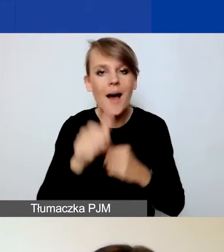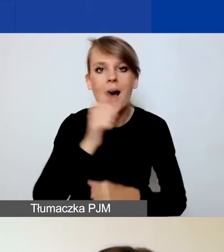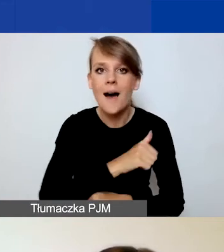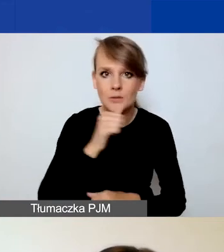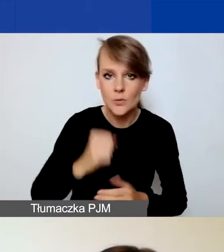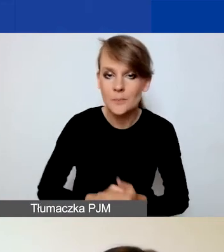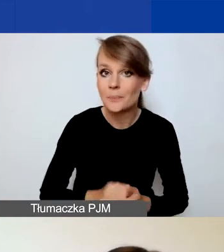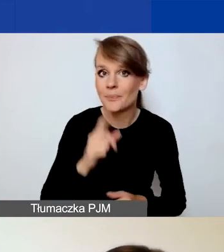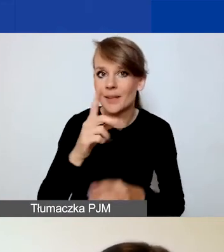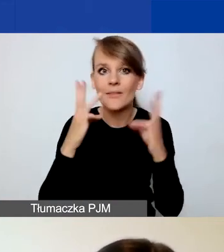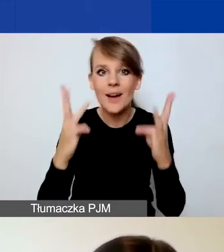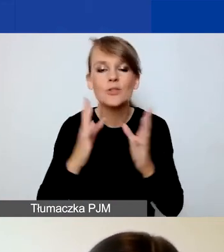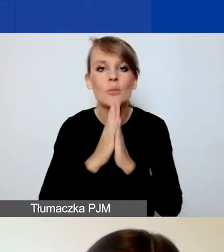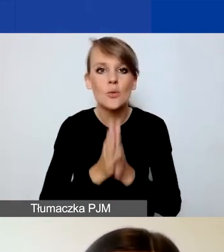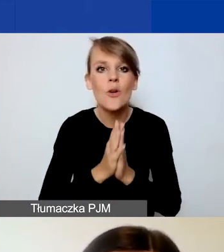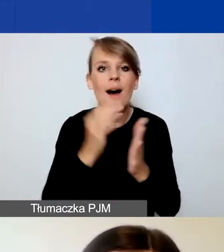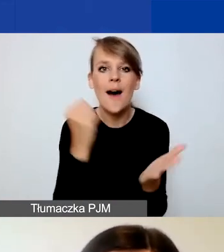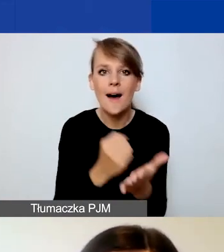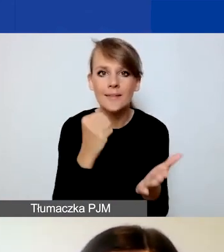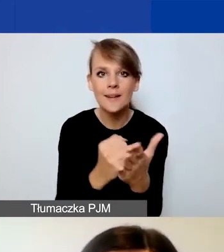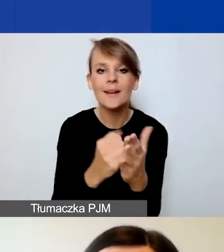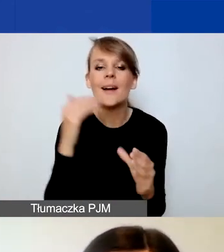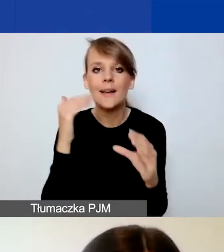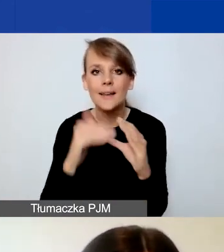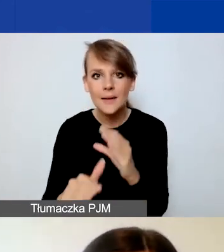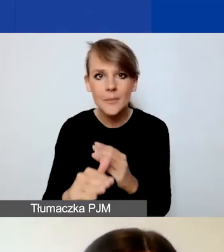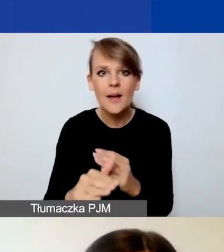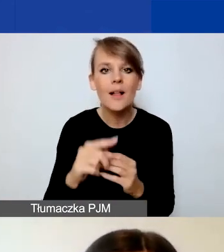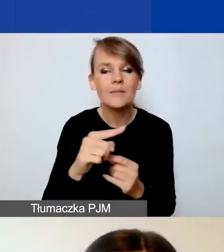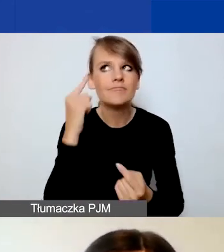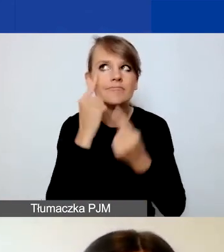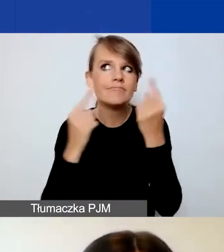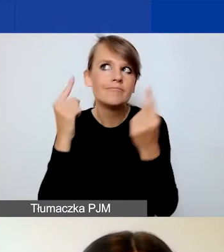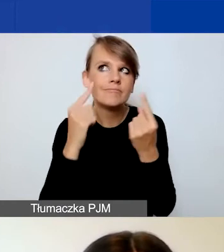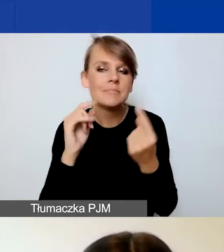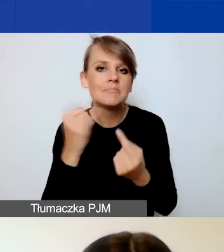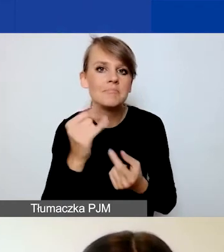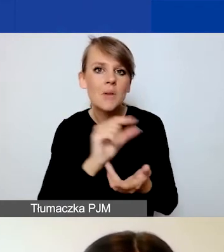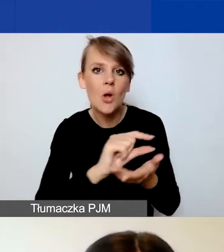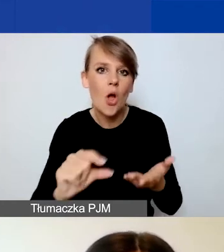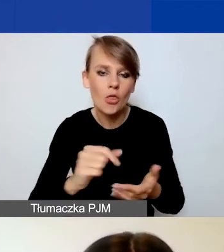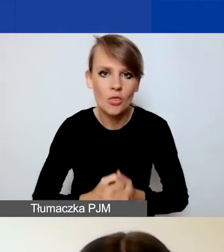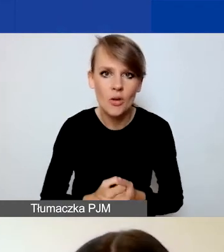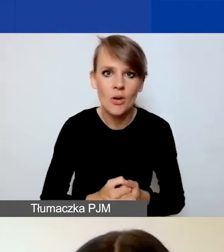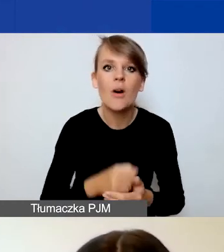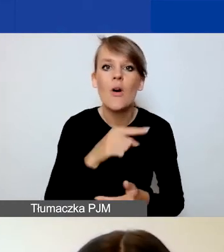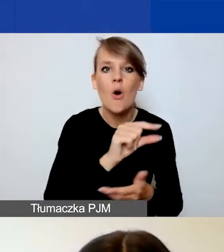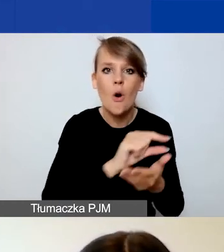Bardzo proszę, żeby ten adres e-mail był przemyślany, żeby to było konto, które jest przez państwa sprawdzane.